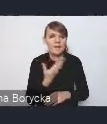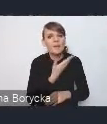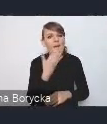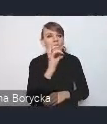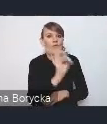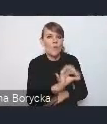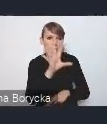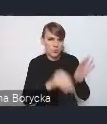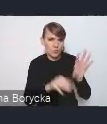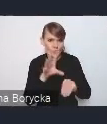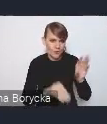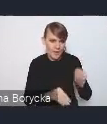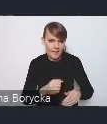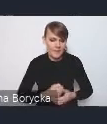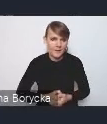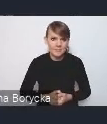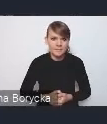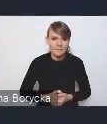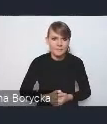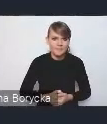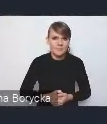Myślę, że to jest też istotne, żeby tutaj podkreślić,